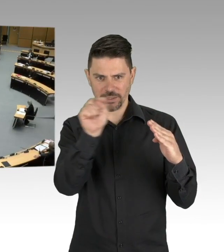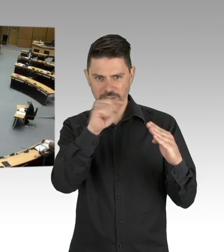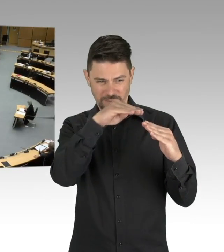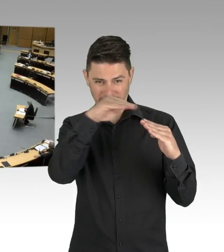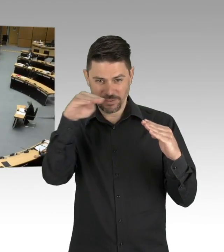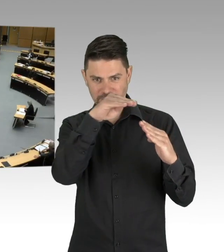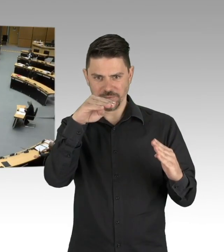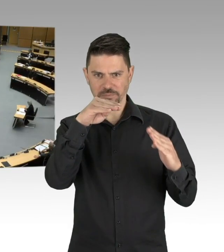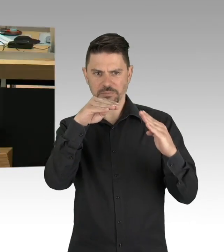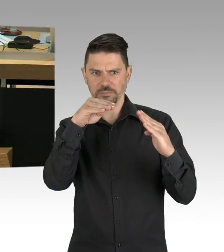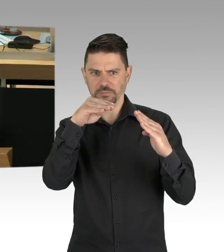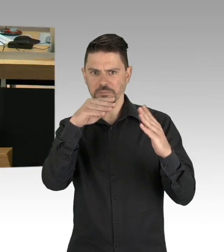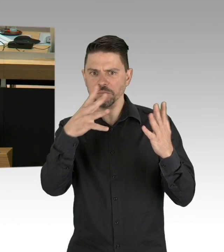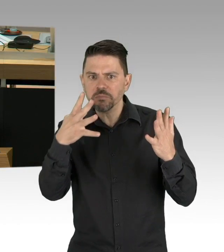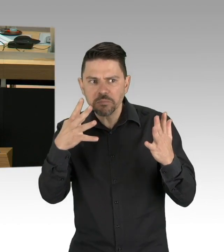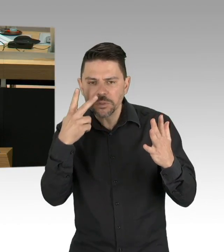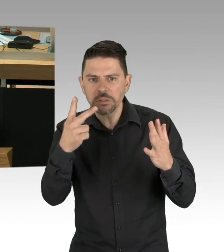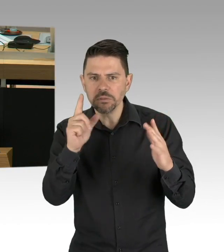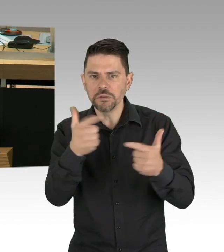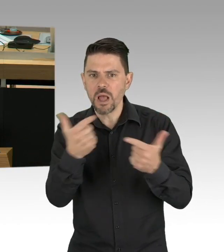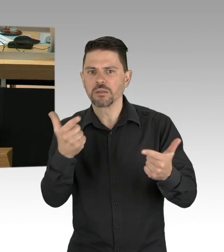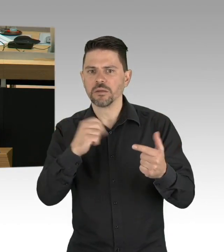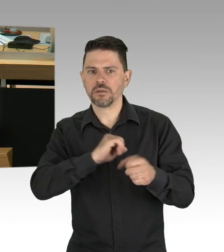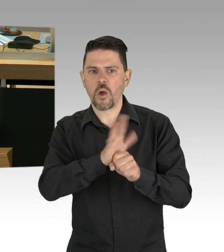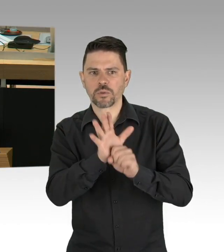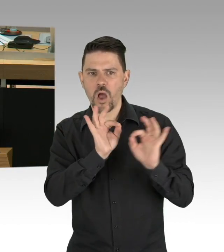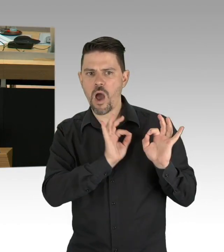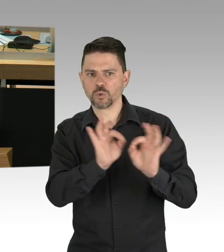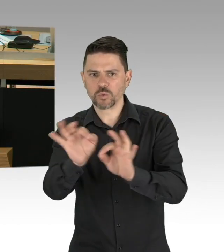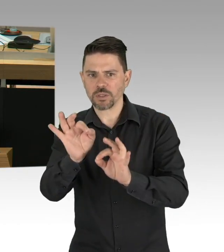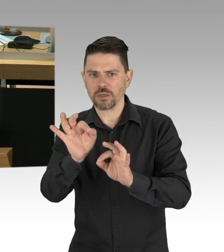Ist das angesichts der auslaufenden Epidemie angemessen und notwendig?